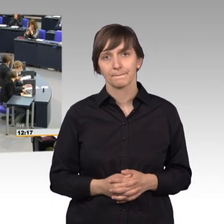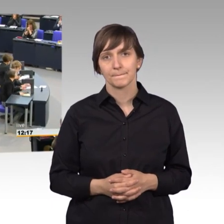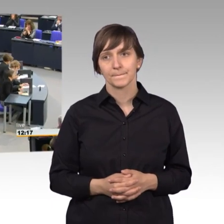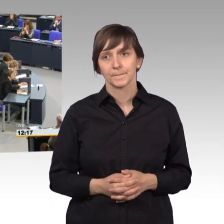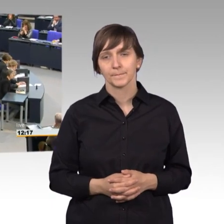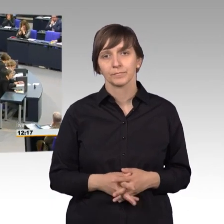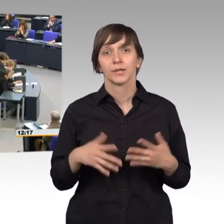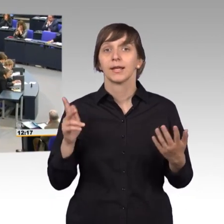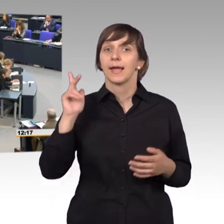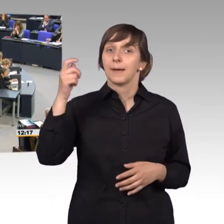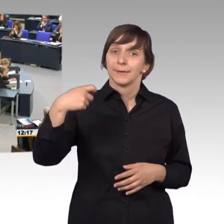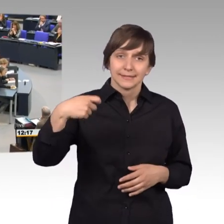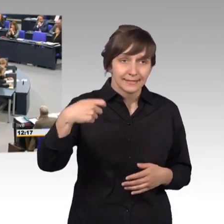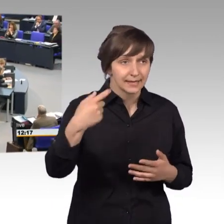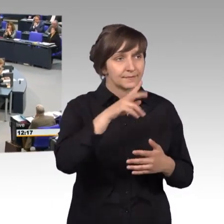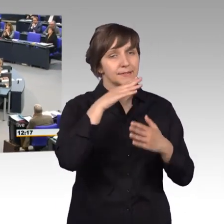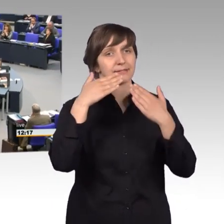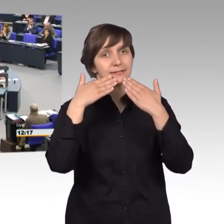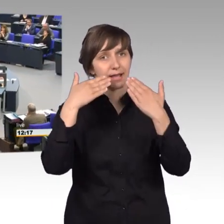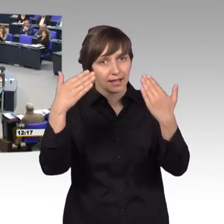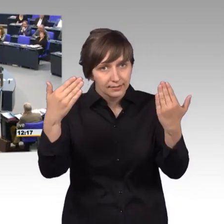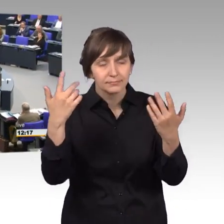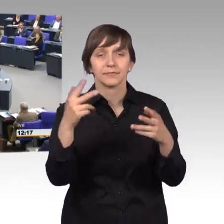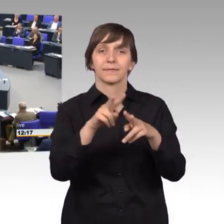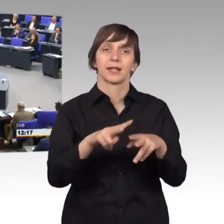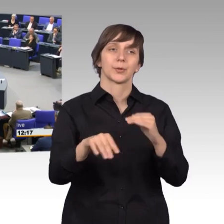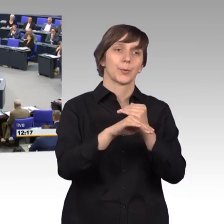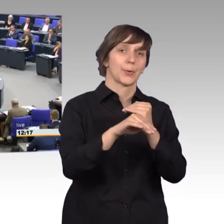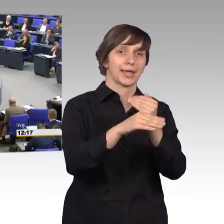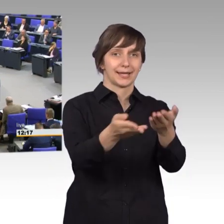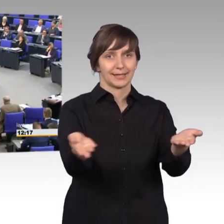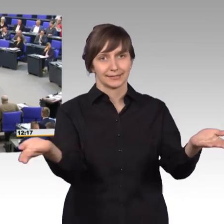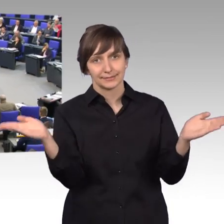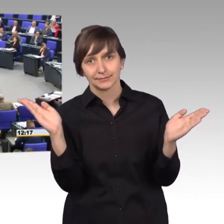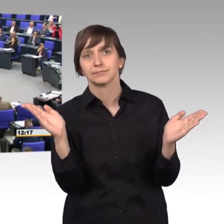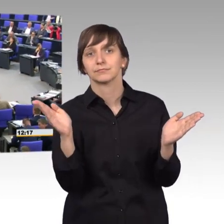[Sprecherwechsel] Herr Präsident, vielen Dank. Sehr verehrte Kolleginnen und Kollegen, sehr geehrte Petentinnen